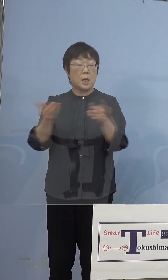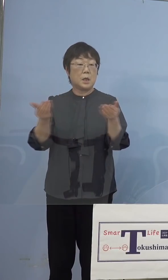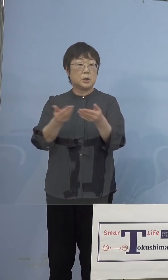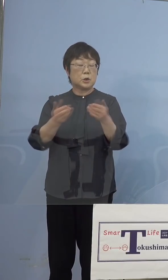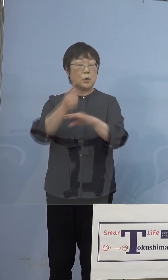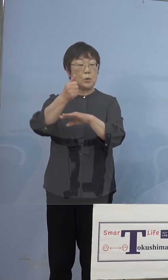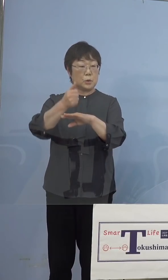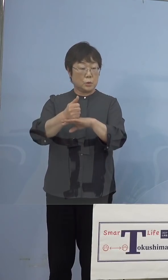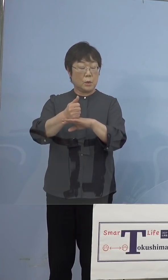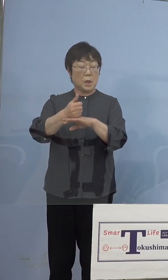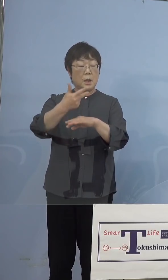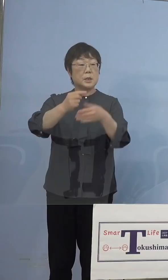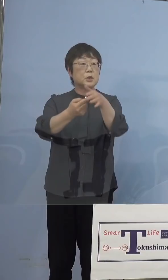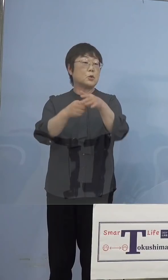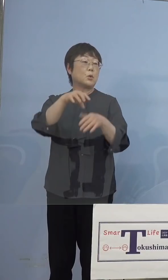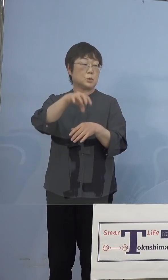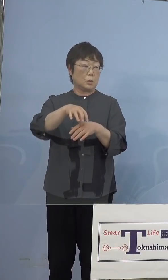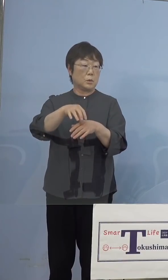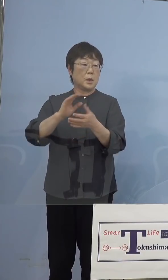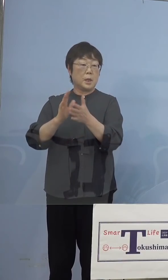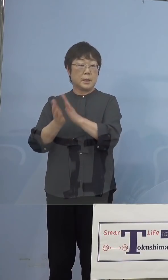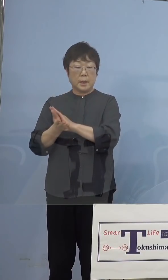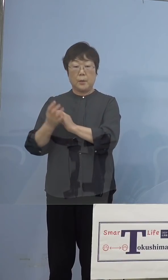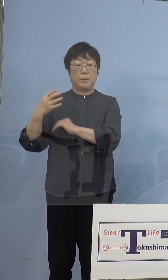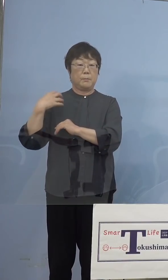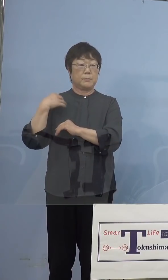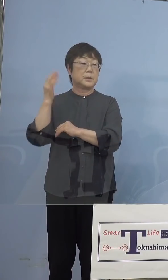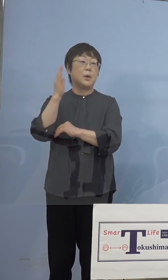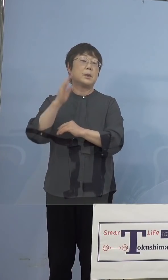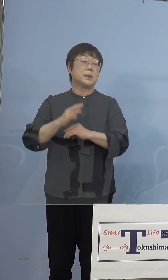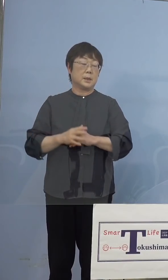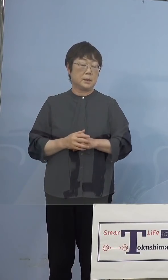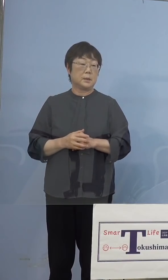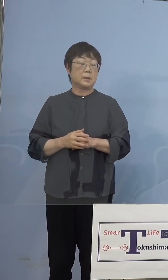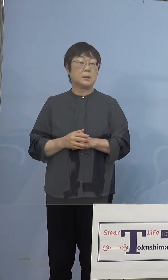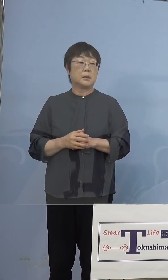市町村、県は事業主体では ないんですね、ということでまず判断は